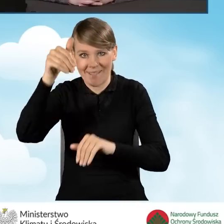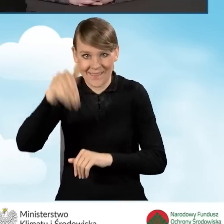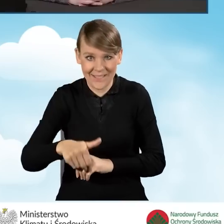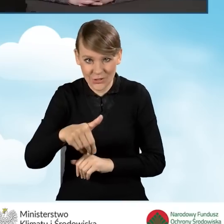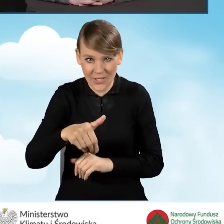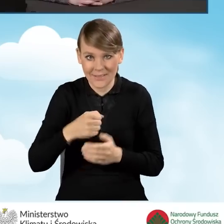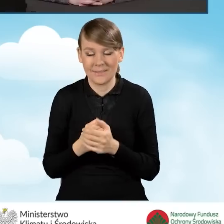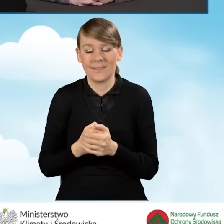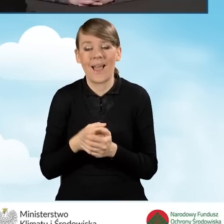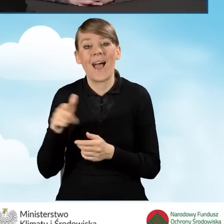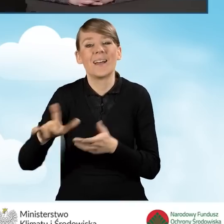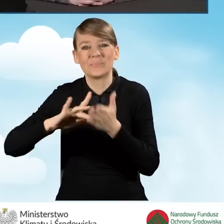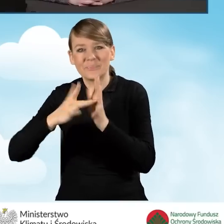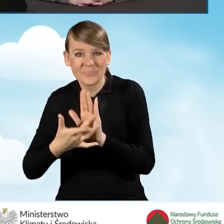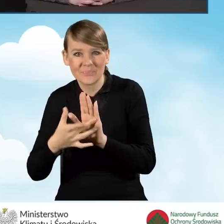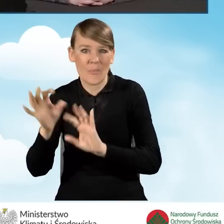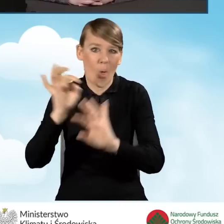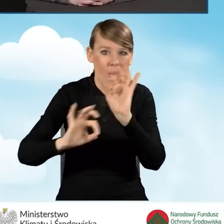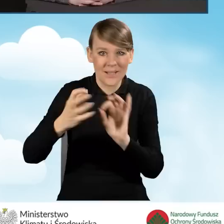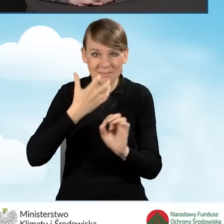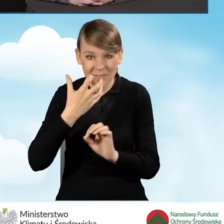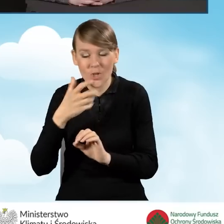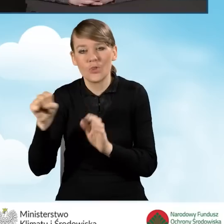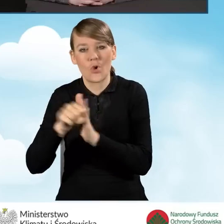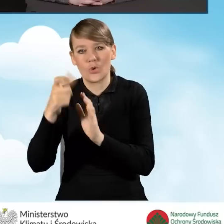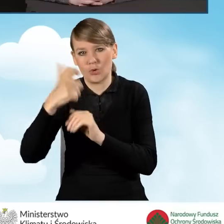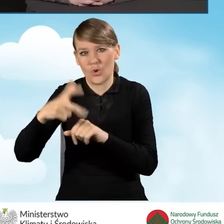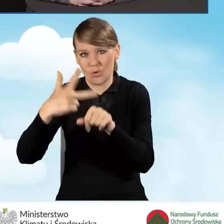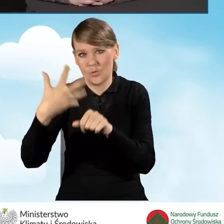i z kompleksową termomodernizację do 135 tysięcy złotych.